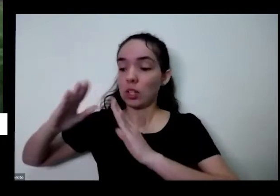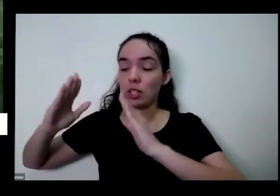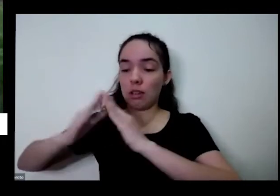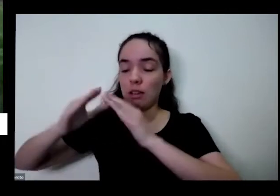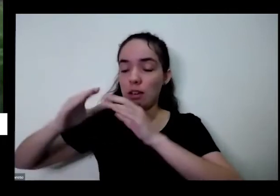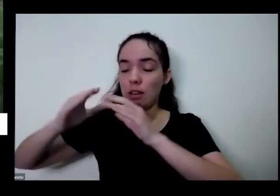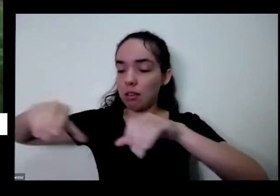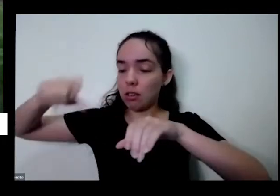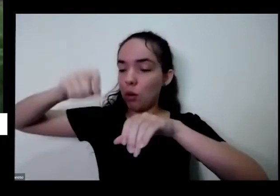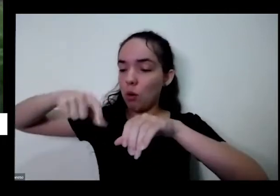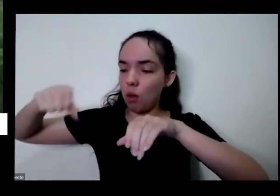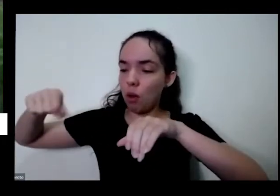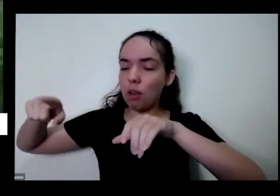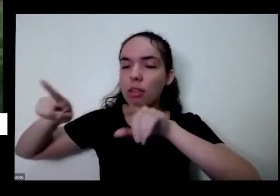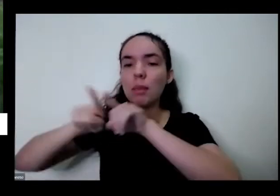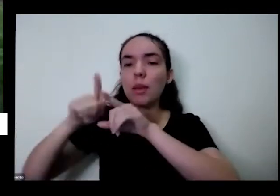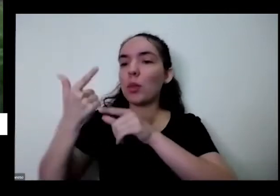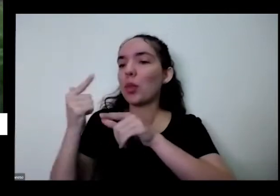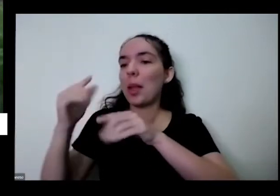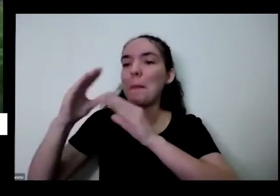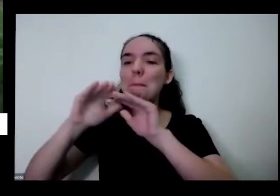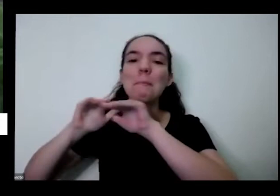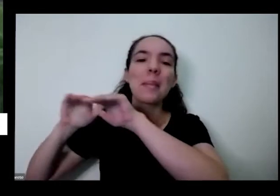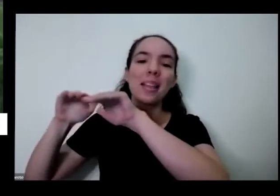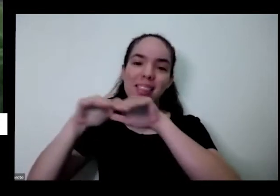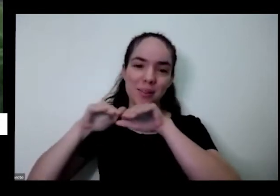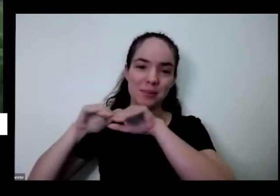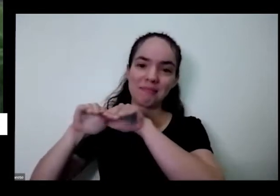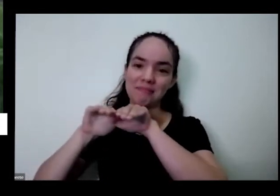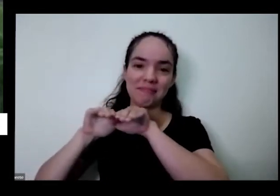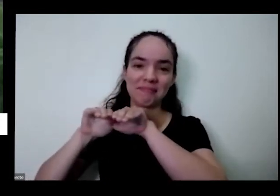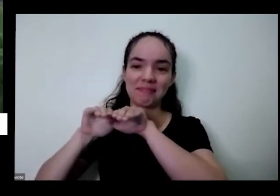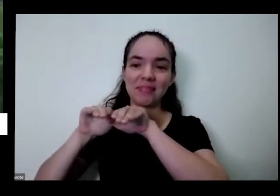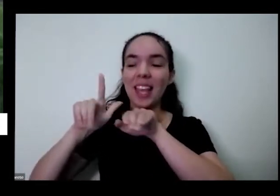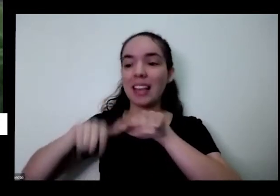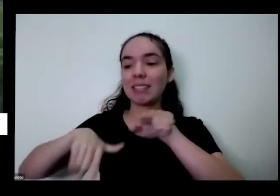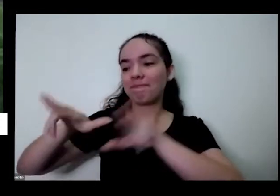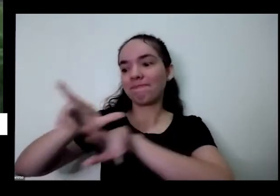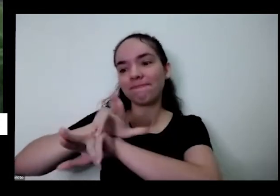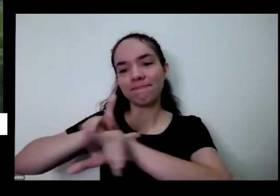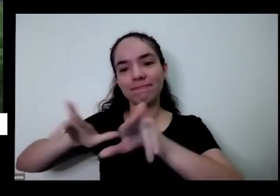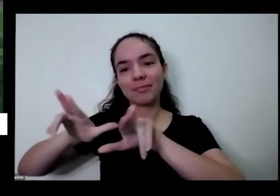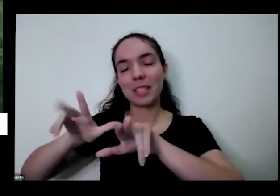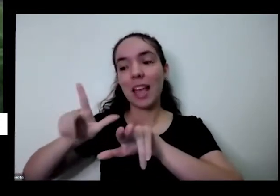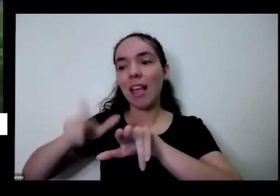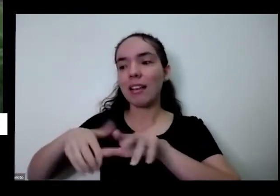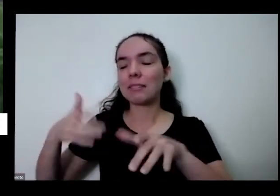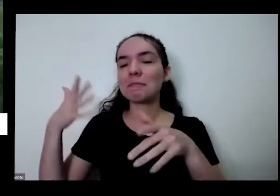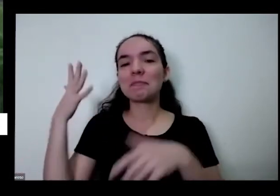autonomia também então tudo isso é muito acho que é muito bacana e ajuda a gente no nosso processo